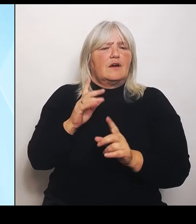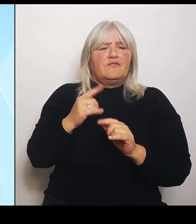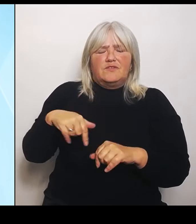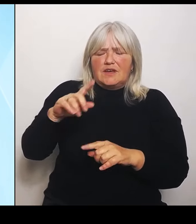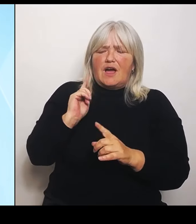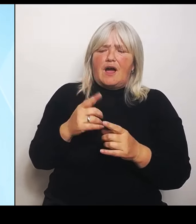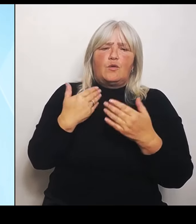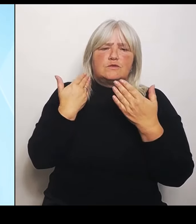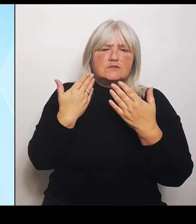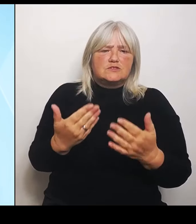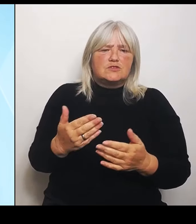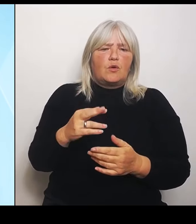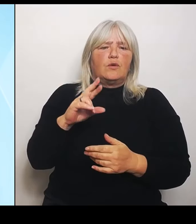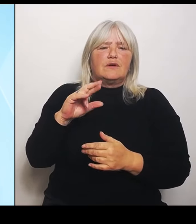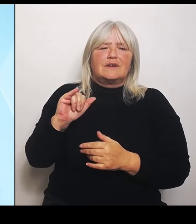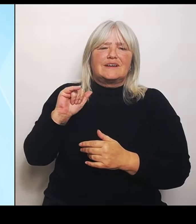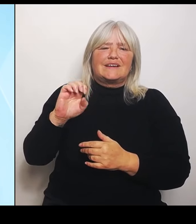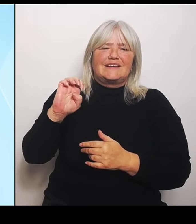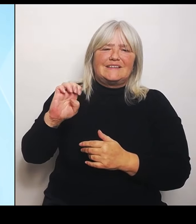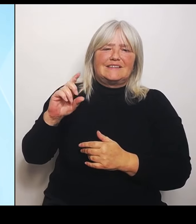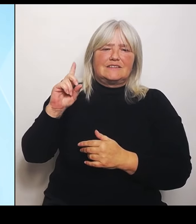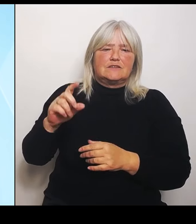2016 und haben deshalb heute Anpassungen